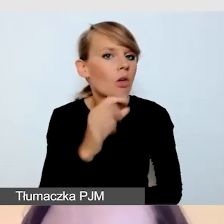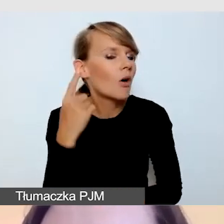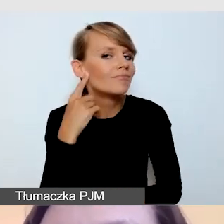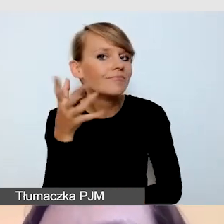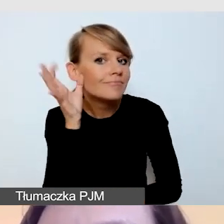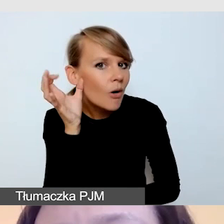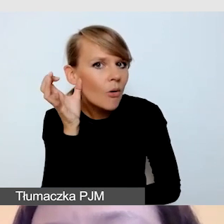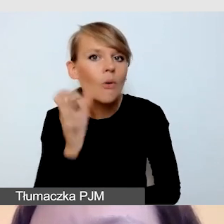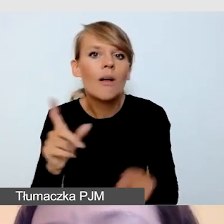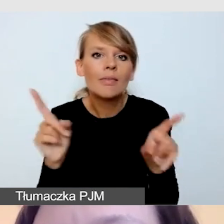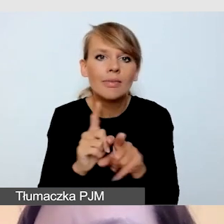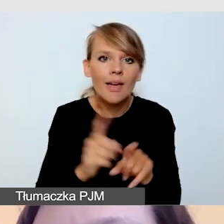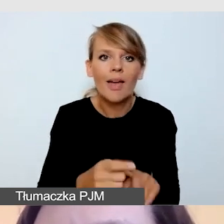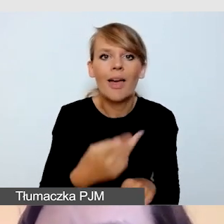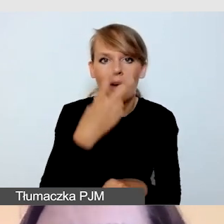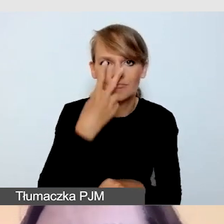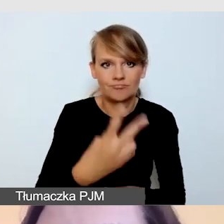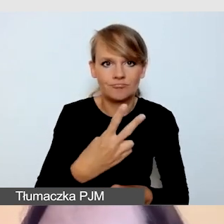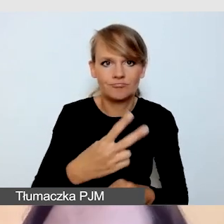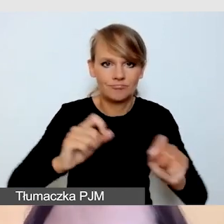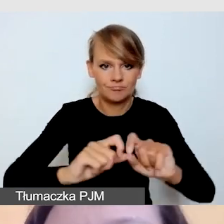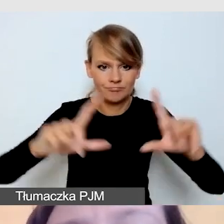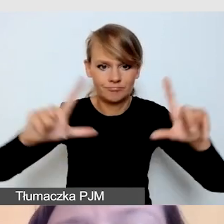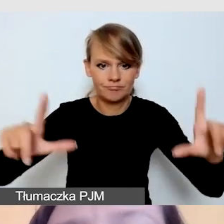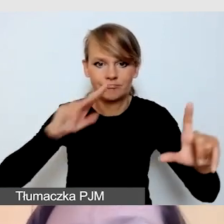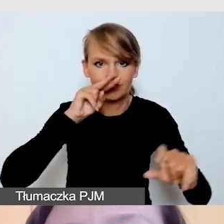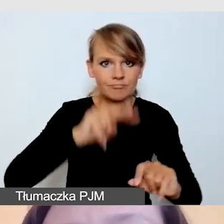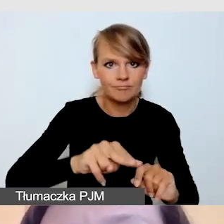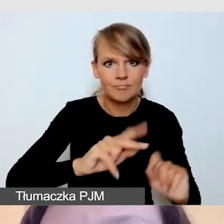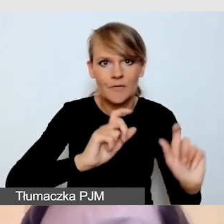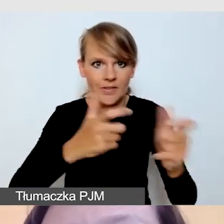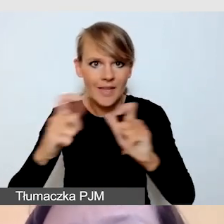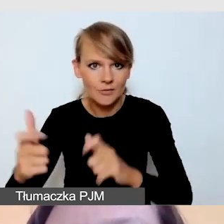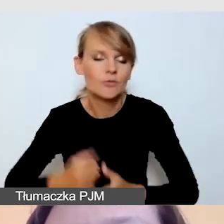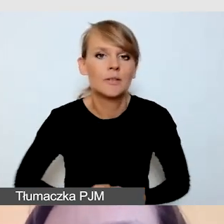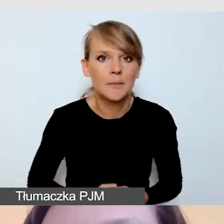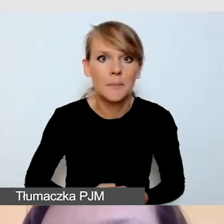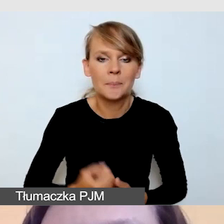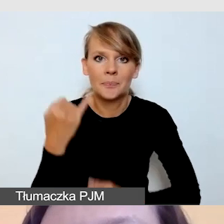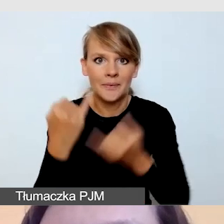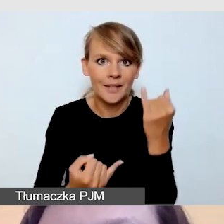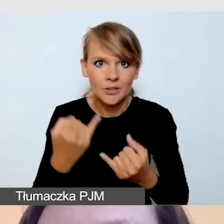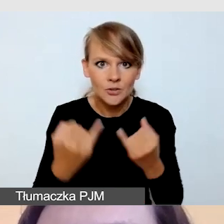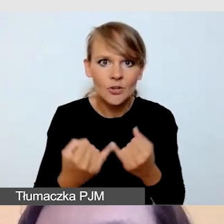co się dzieje podczas wydarzenia. Jeśli tłumaczymy z obcego języka,